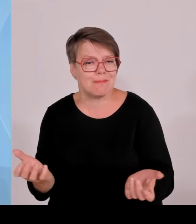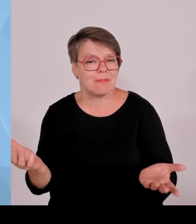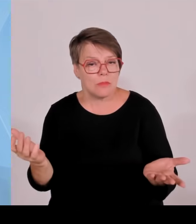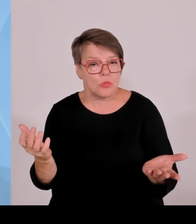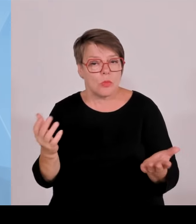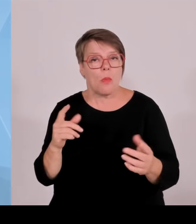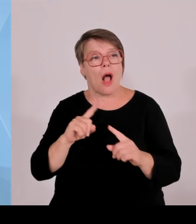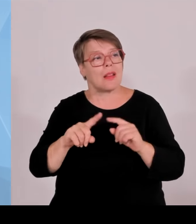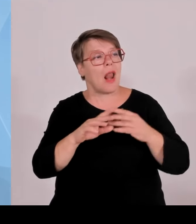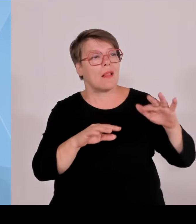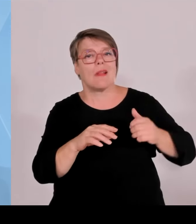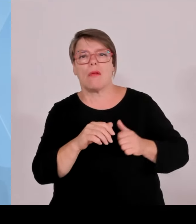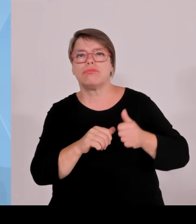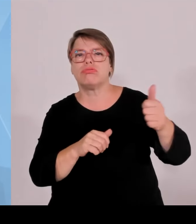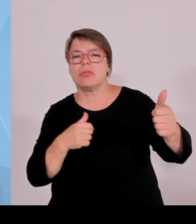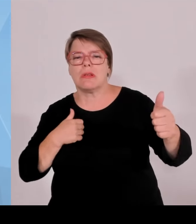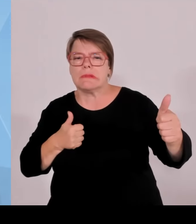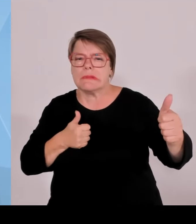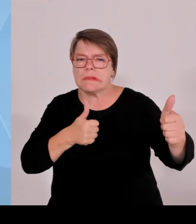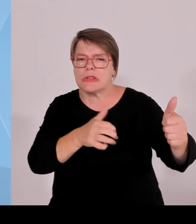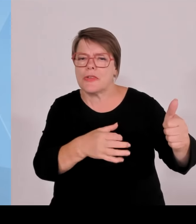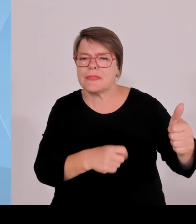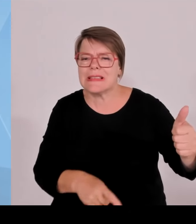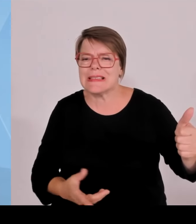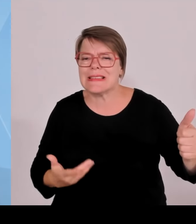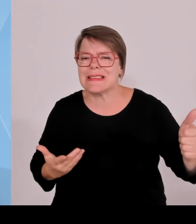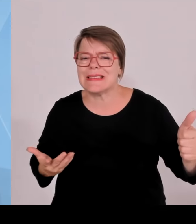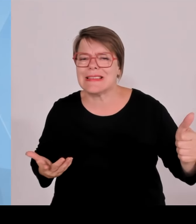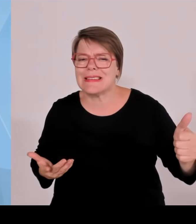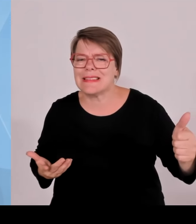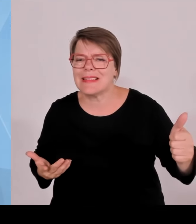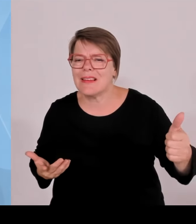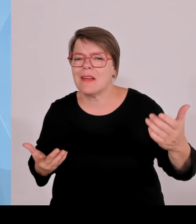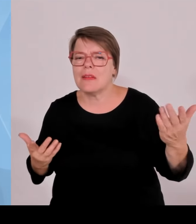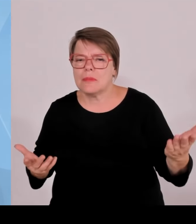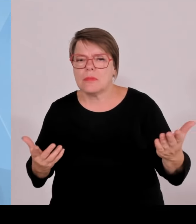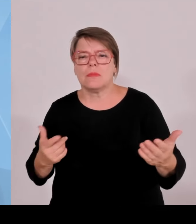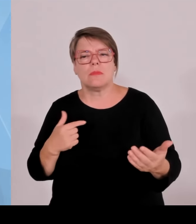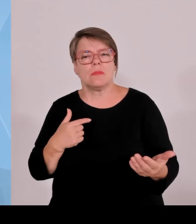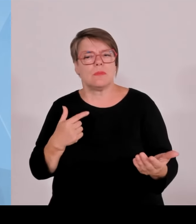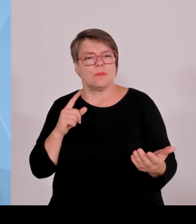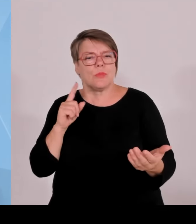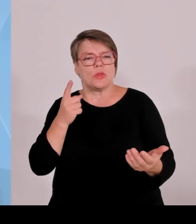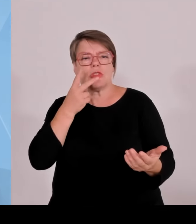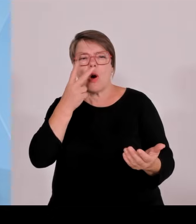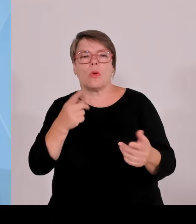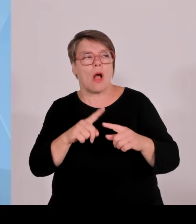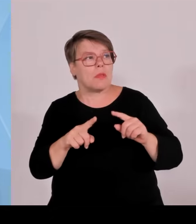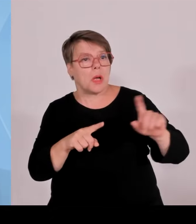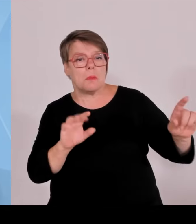Grenzen besser zu schützen. Wenn Schengen nicht so funktioniert wie vereinbart, müssen wir uns an der Stelle mehr selber helfen.